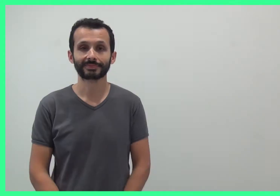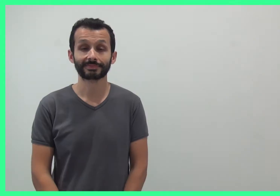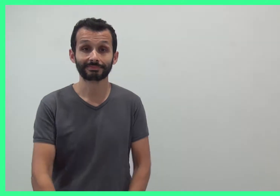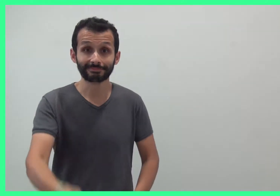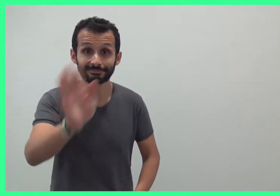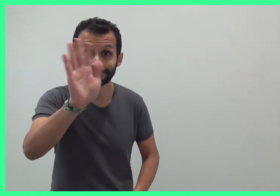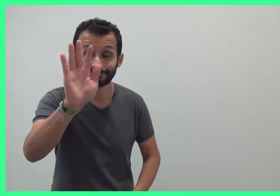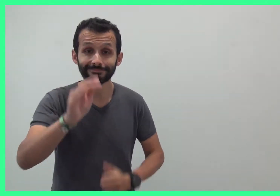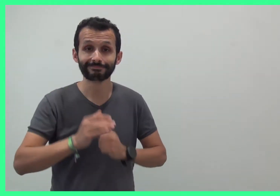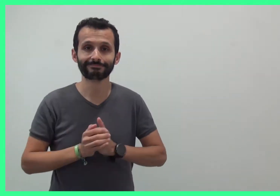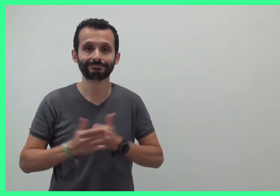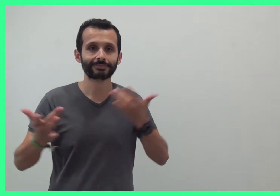Bonjour !